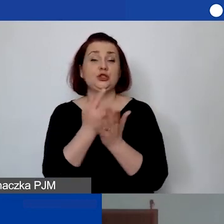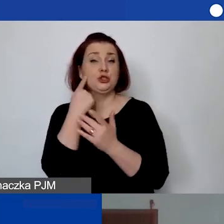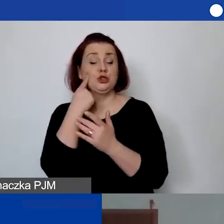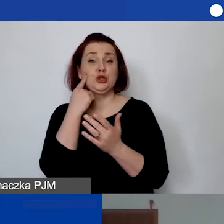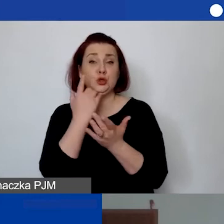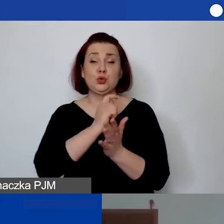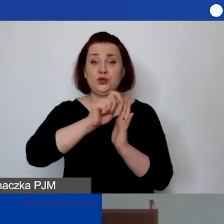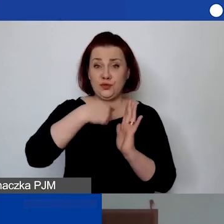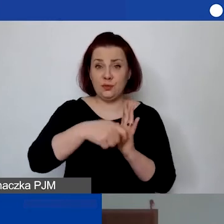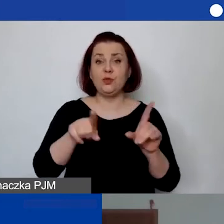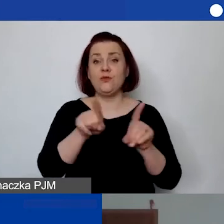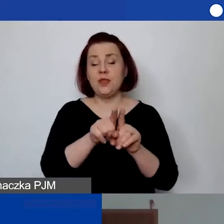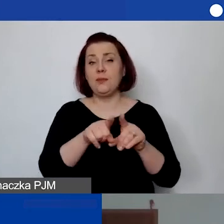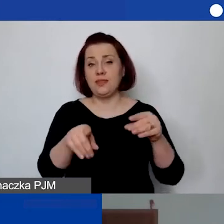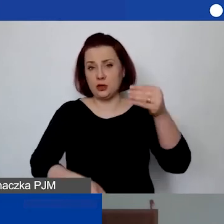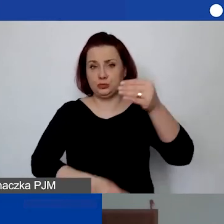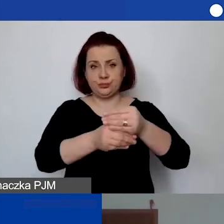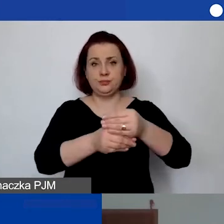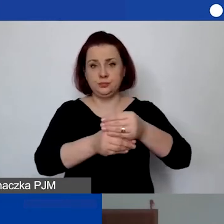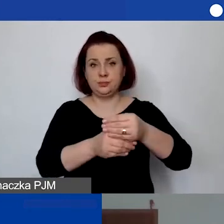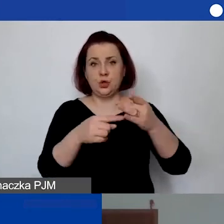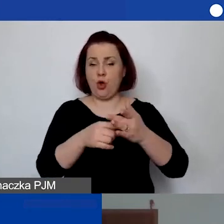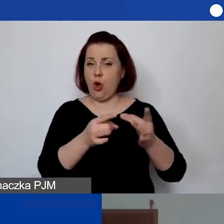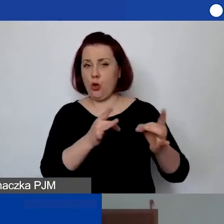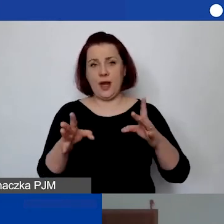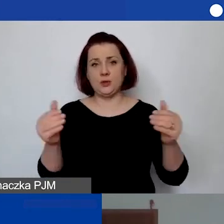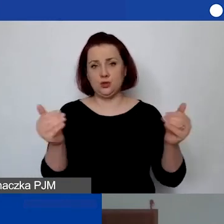to tam możemy ten plik od razu podłączyć.